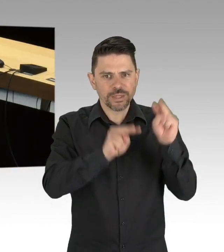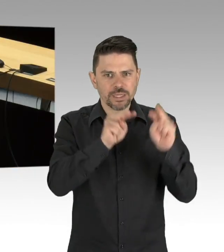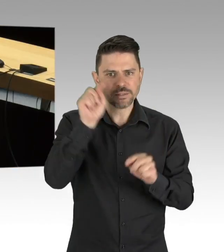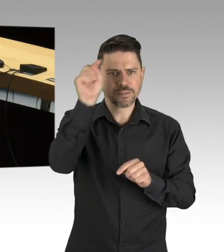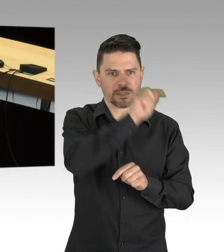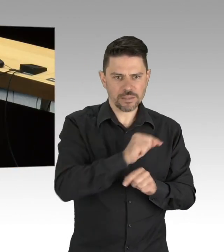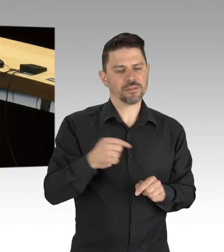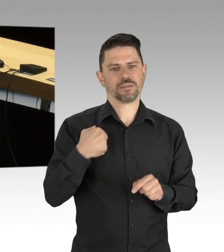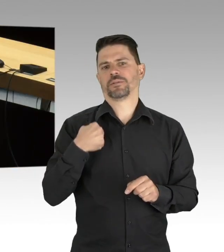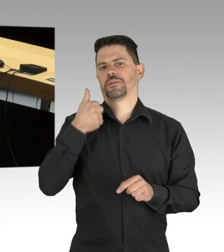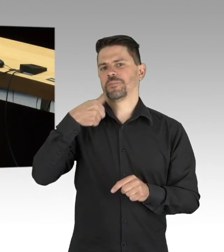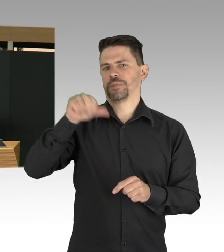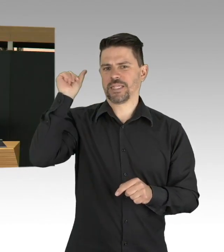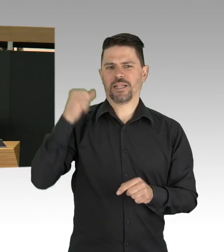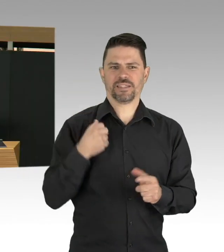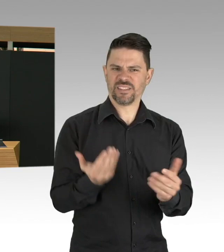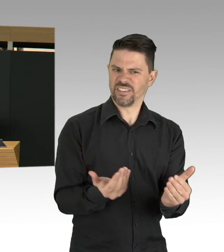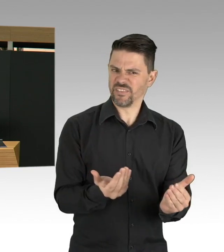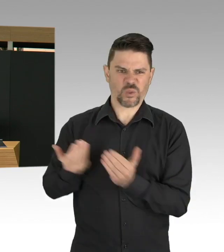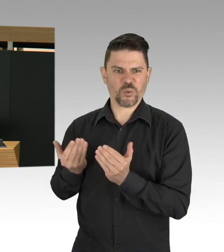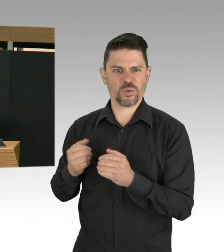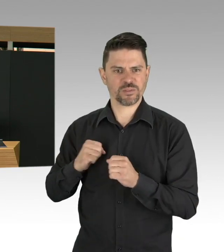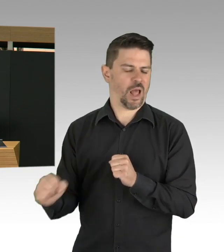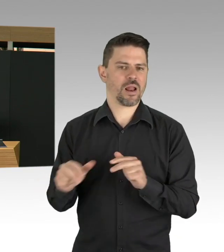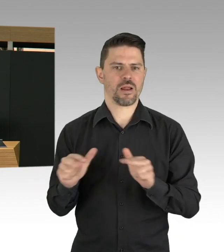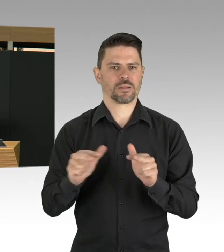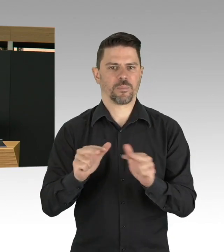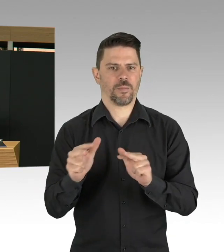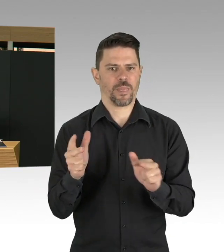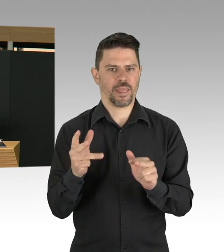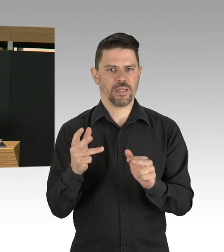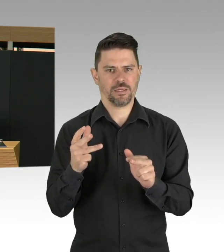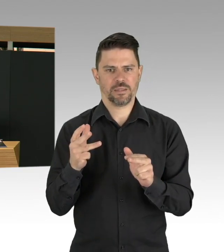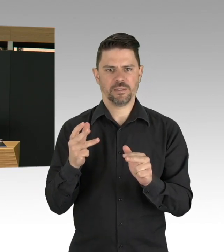warum eigentlich, wir haben doch keinen positiven Fall, aber hier ging es tatsächlich darum, zu verhindern,